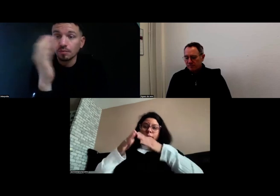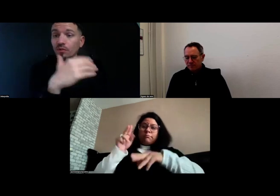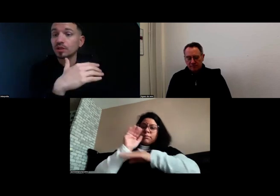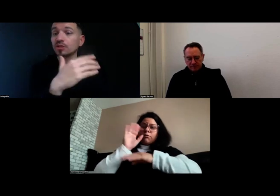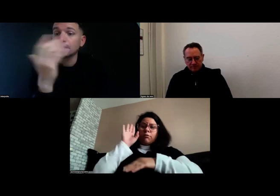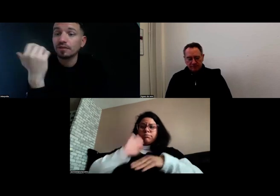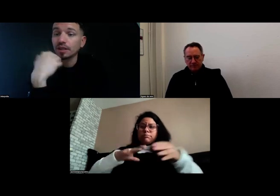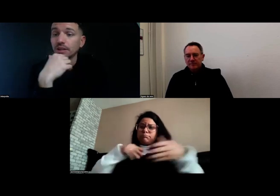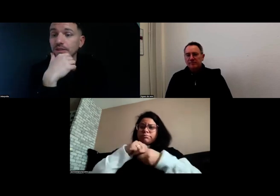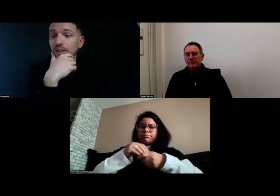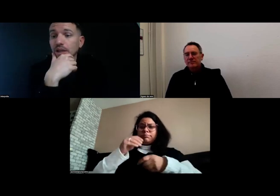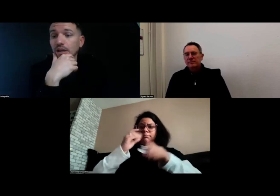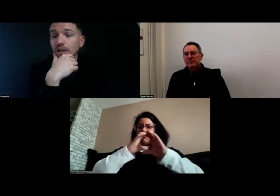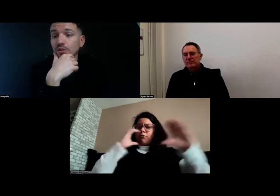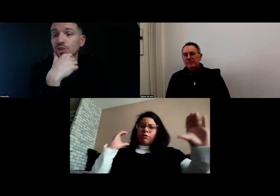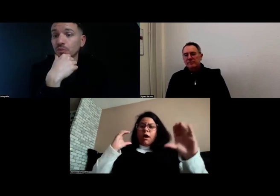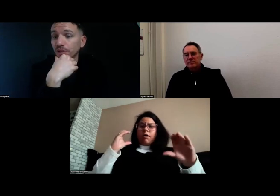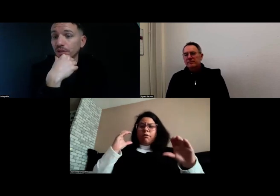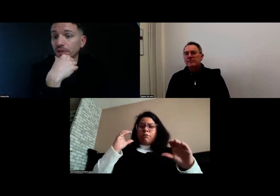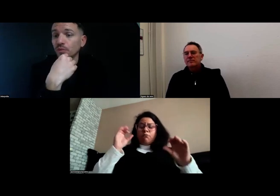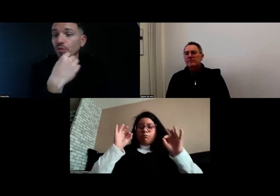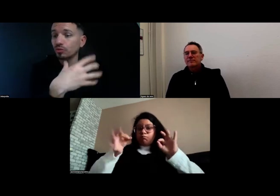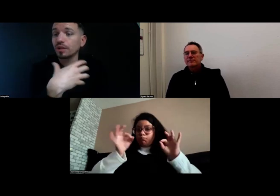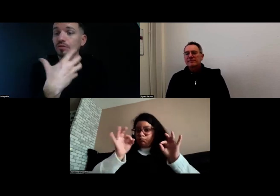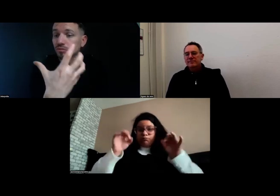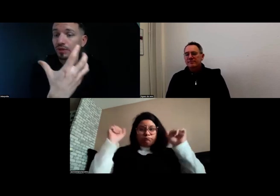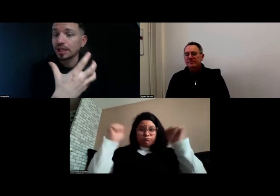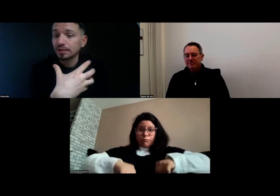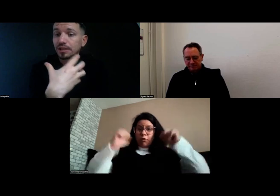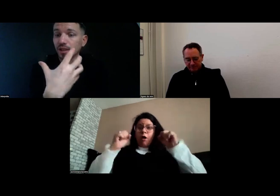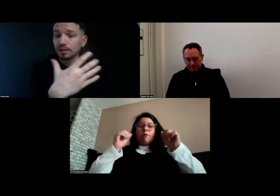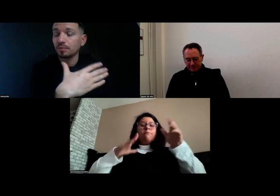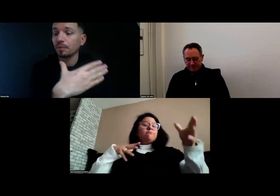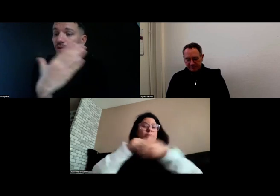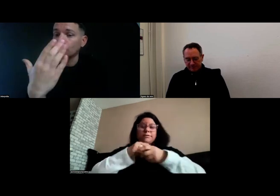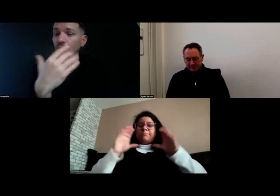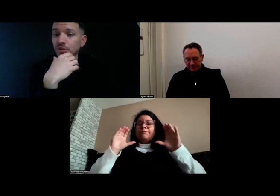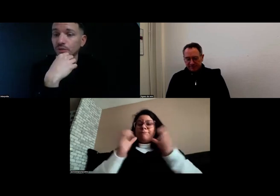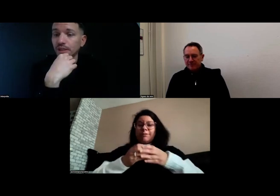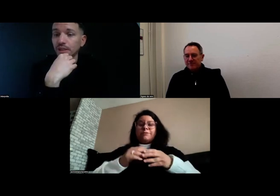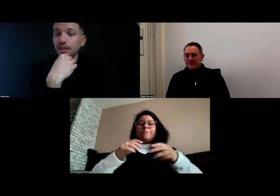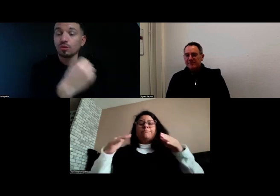mais en revanche, la journée je n'avais rien. Donc effectivement je voulais trouver une activité qui me permette de combler ma journée.